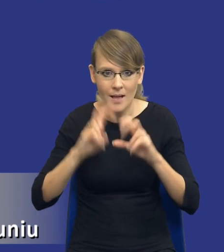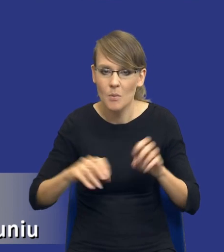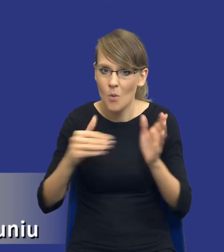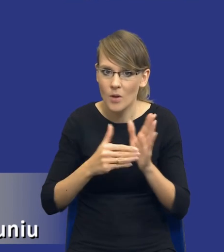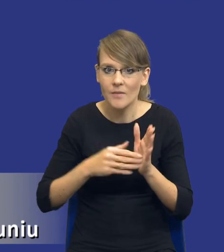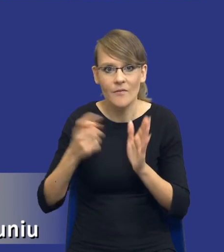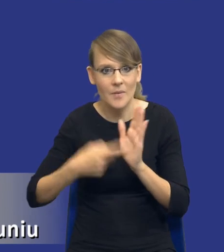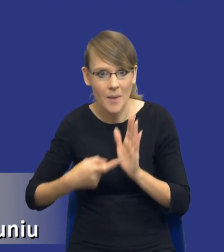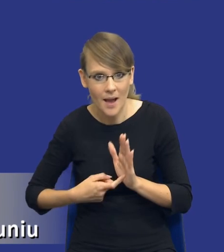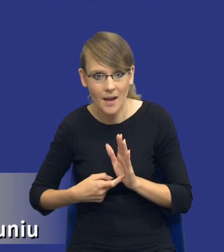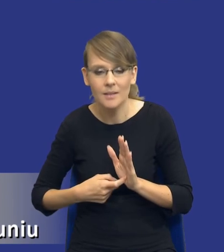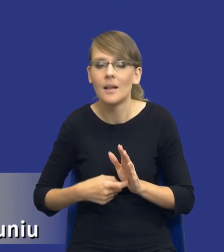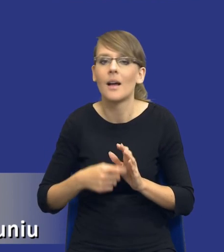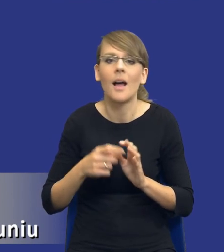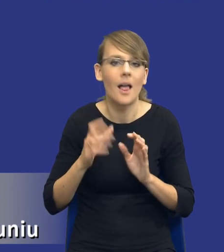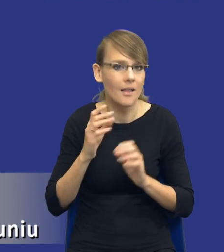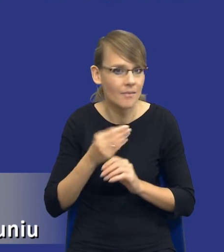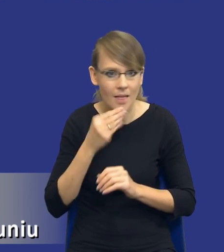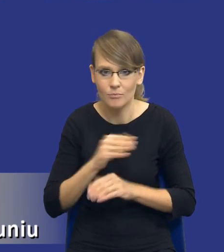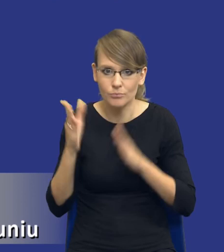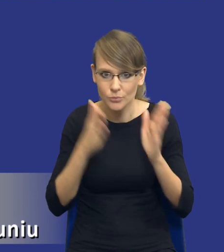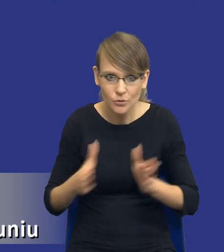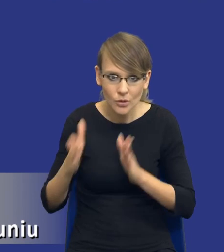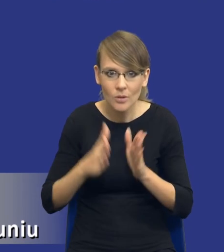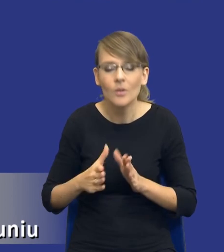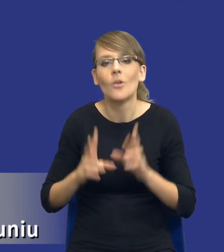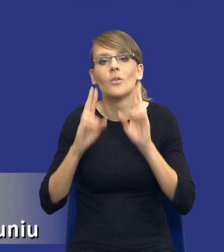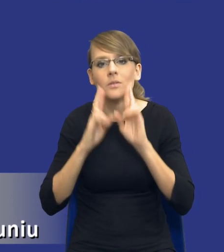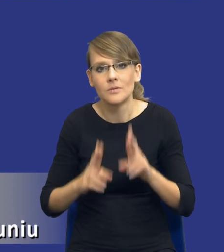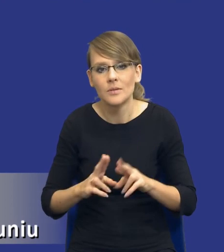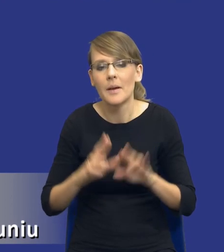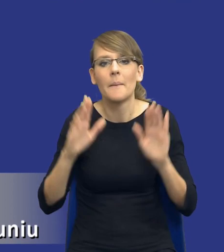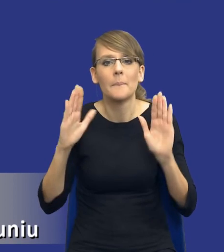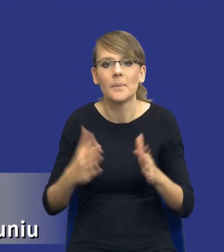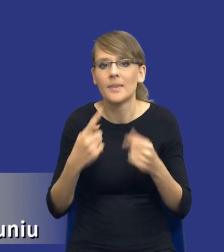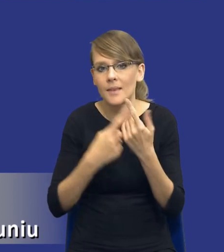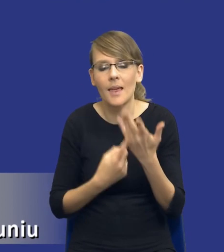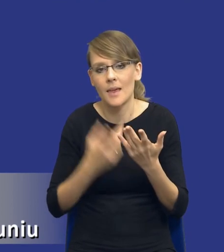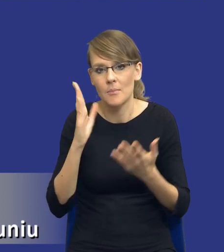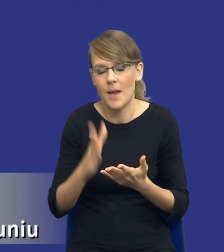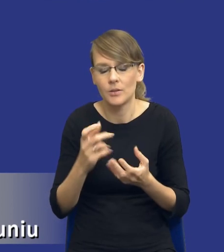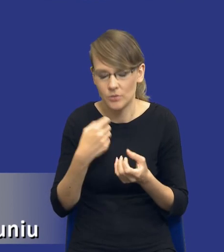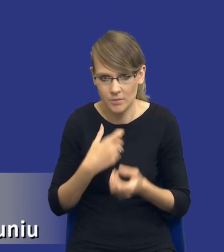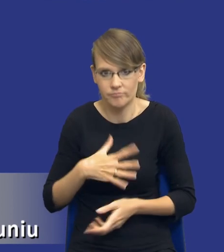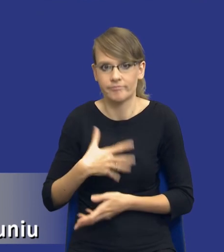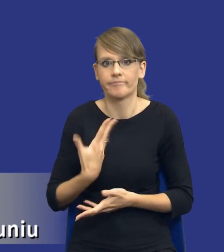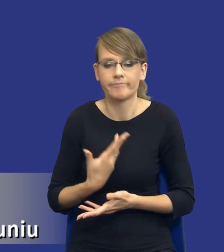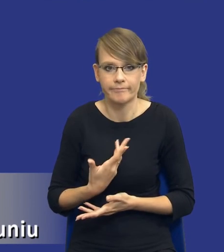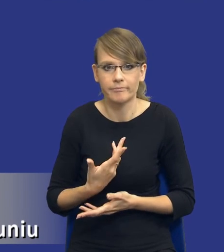im bardziej się do tego przyłożymy, tym rzeczywiście mniej rzeczy nas zaskoczy na etapie realizacji postępowania o